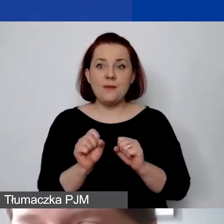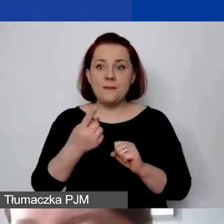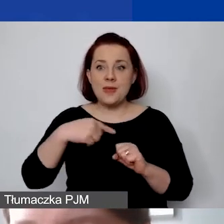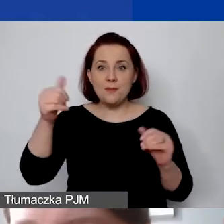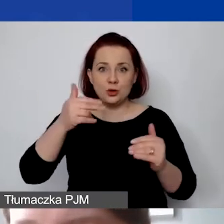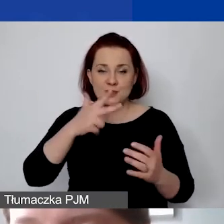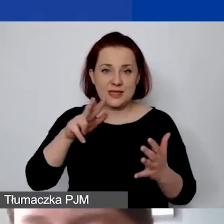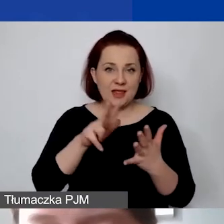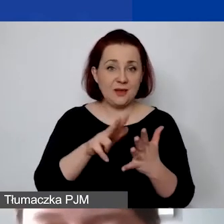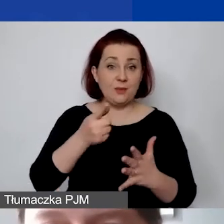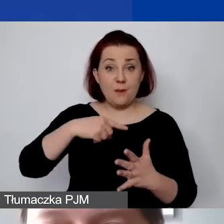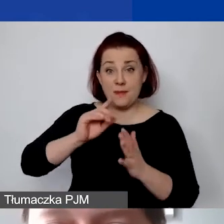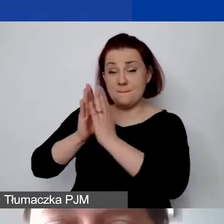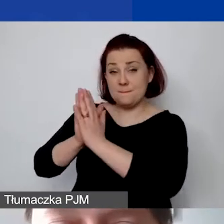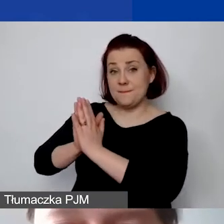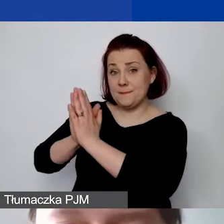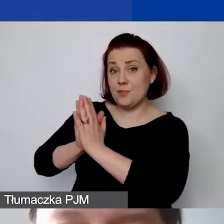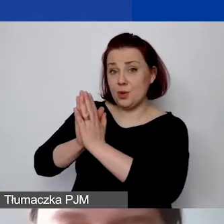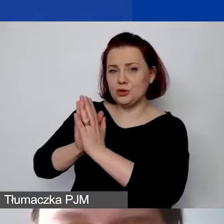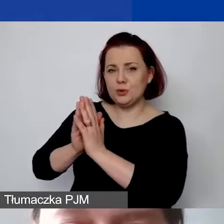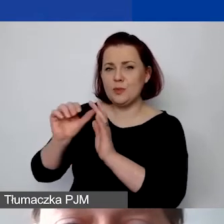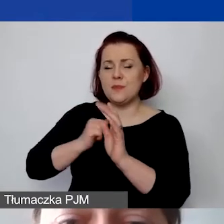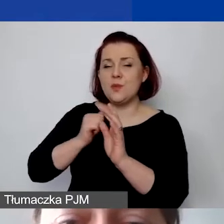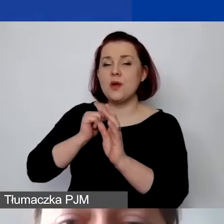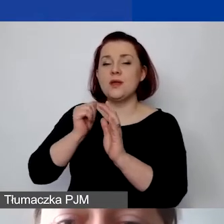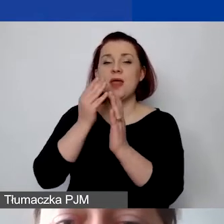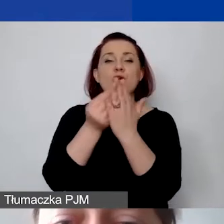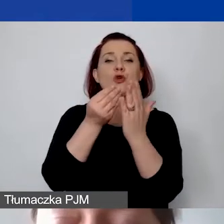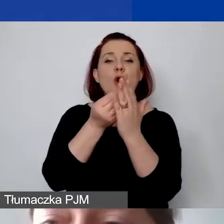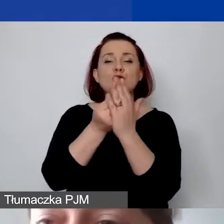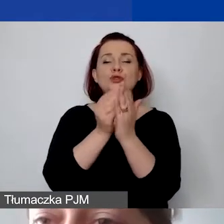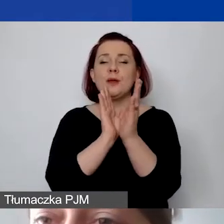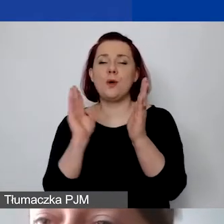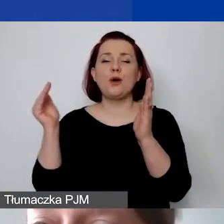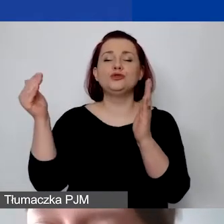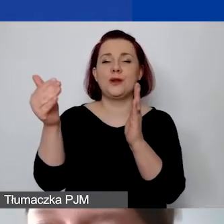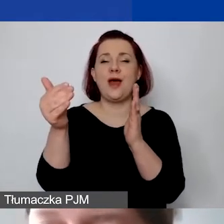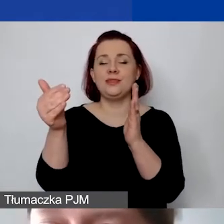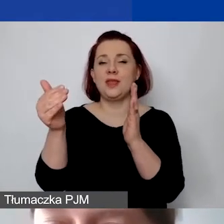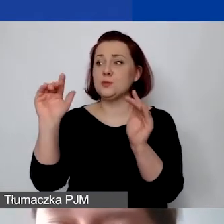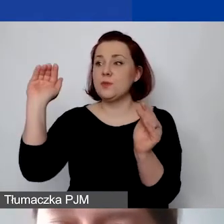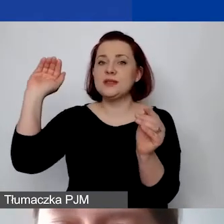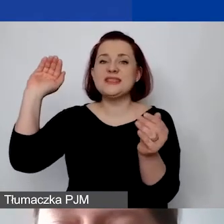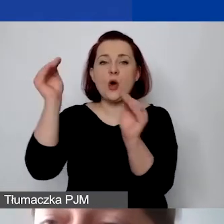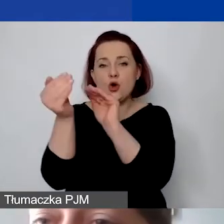Prosimy o zaokrąglanie kosztów pośrednich. W związku z tym również takie informacje